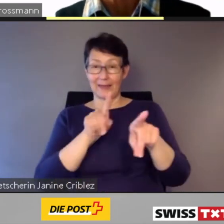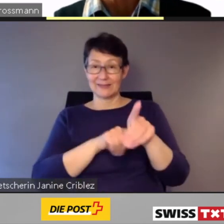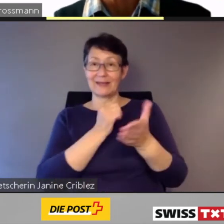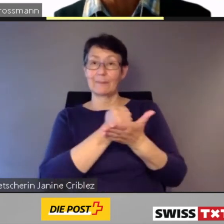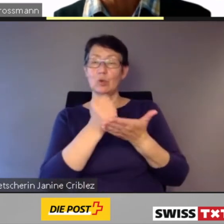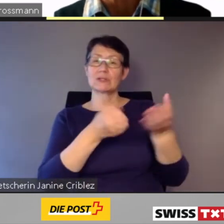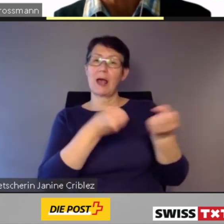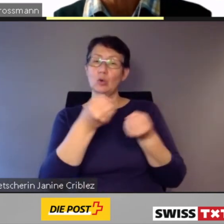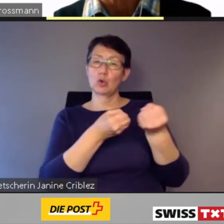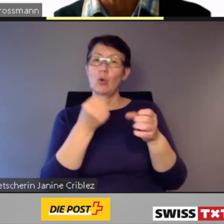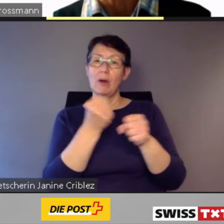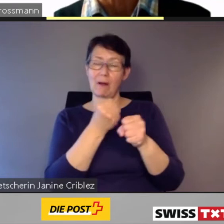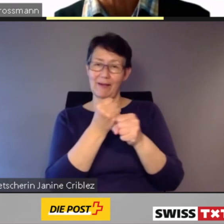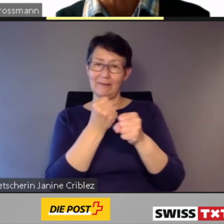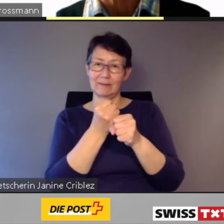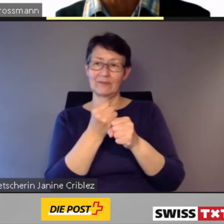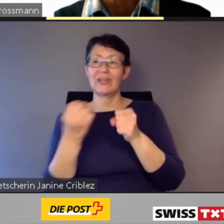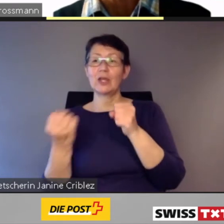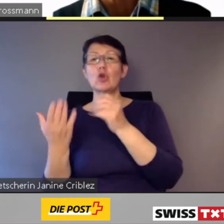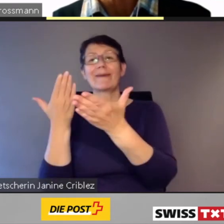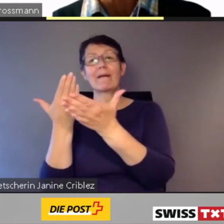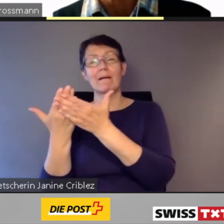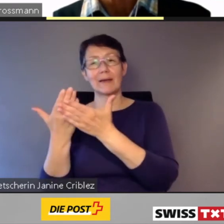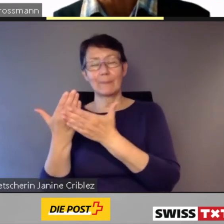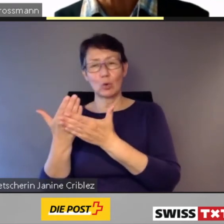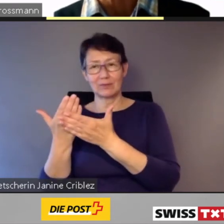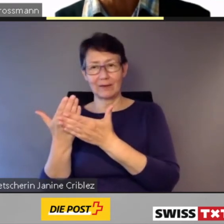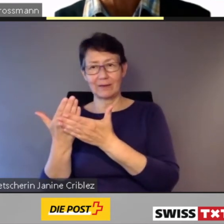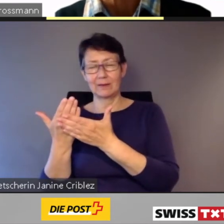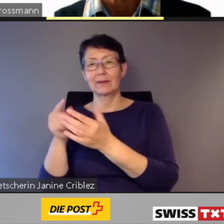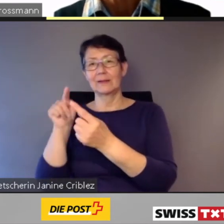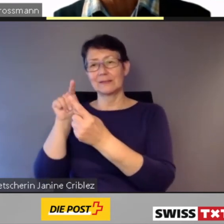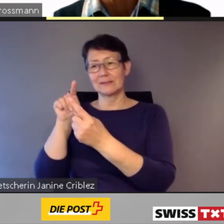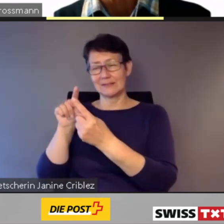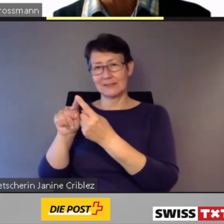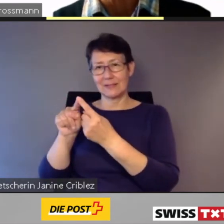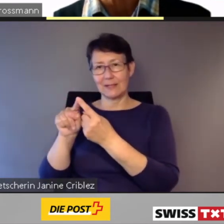um so Antworten auf die zunehmende Individualisierung,